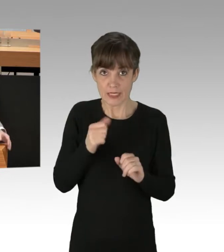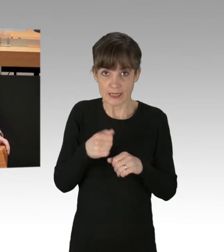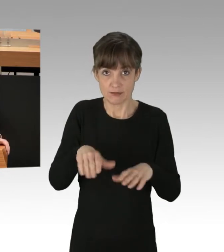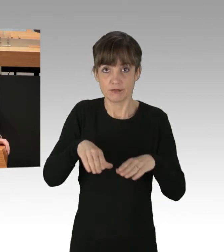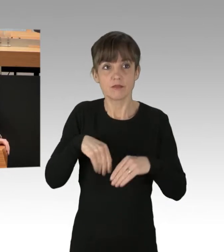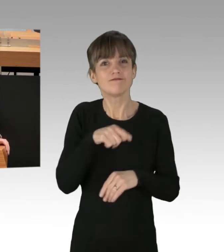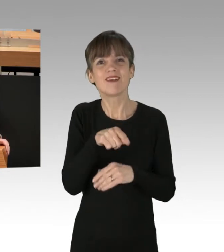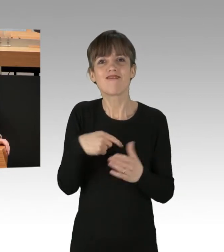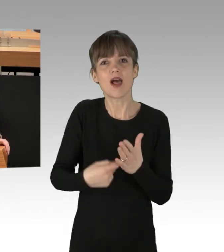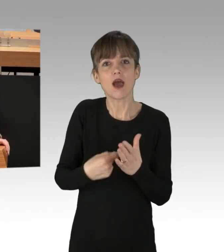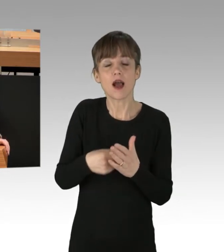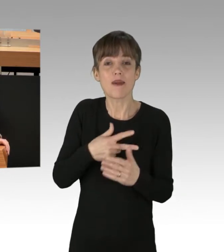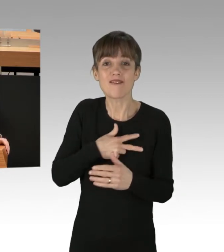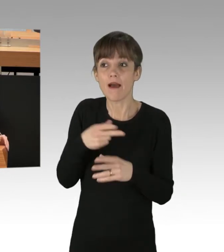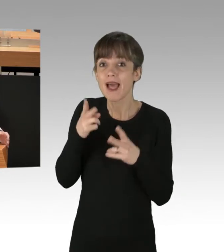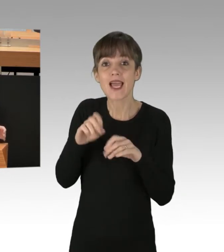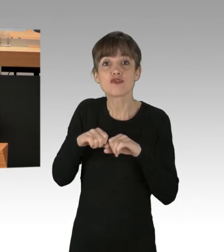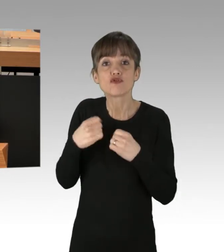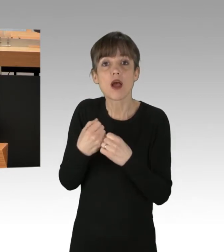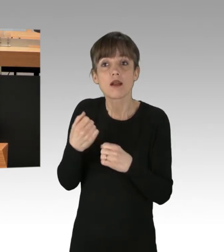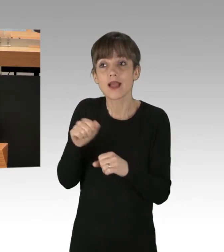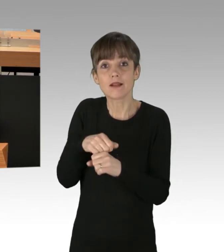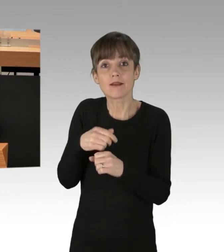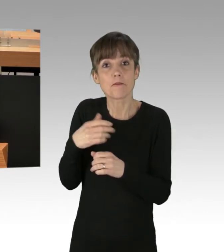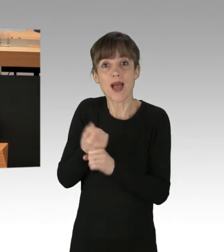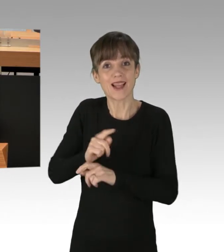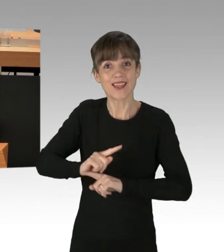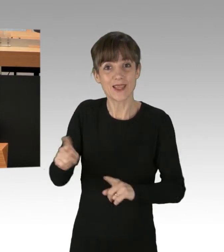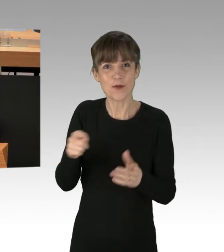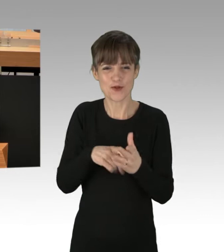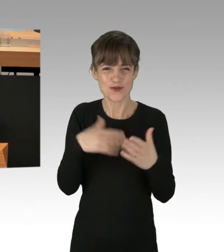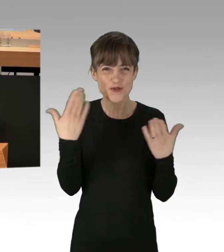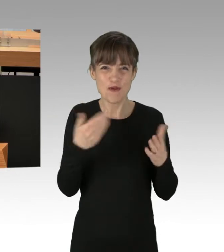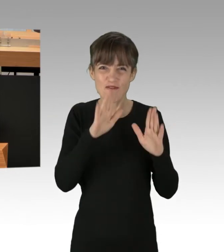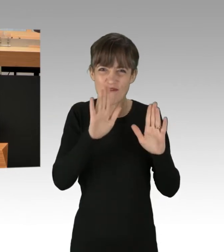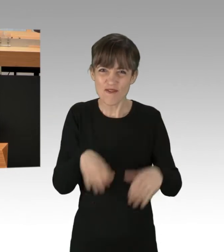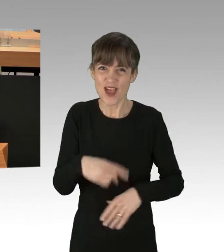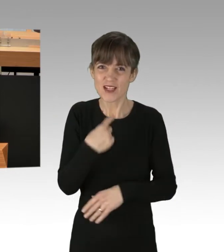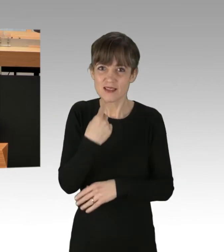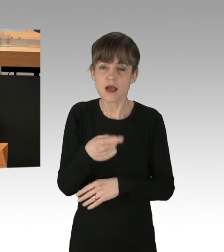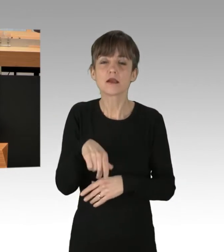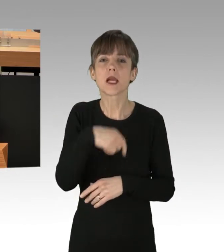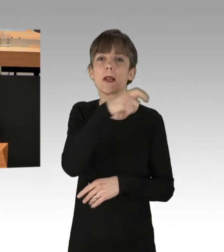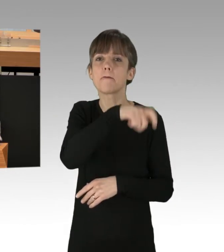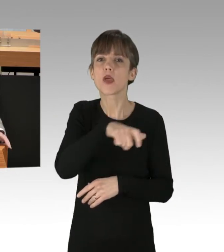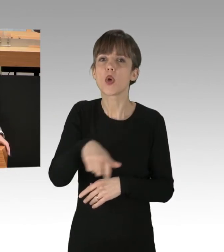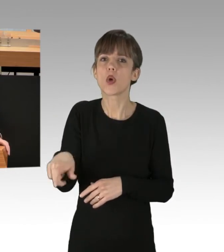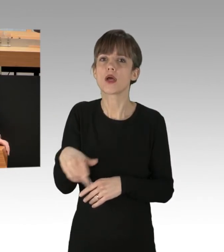was der Rechtsstaat hinterher nicht einlösen kann. Denn dieses Missverständnis sollten Sie bei den Bürgerinnen und Bürgern, die hinterher enttäuscht sind,